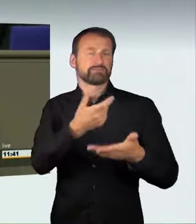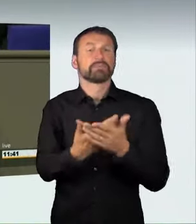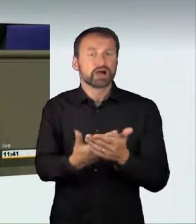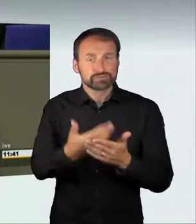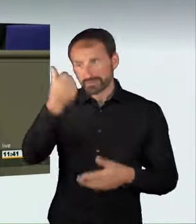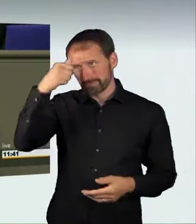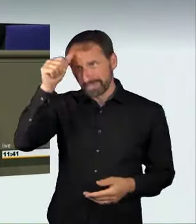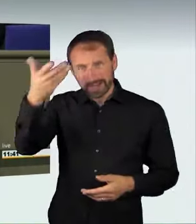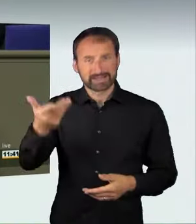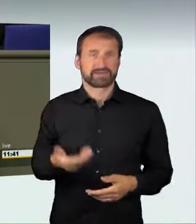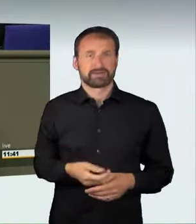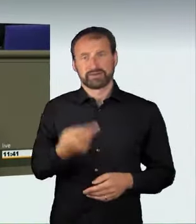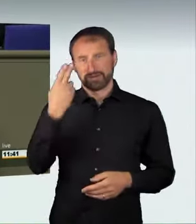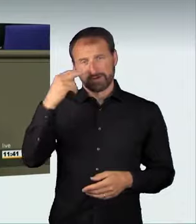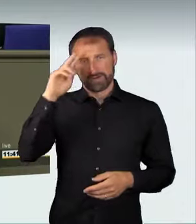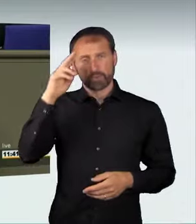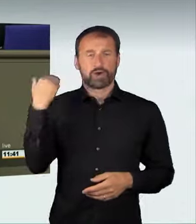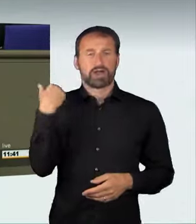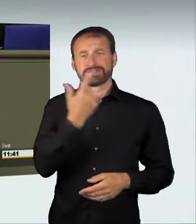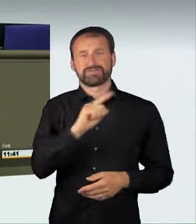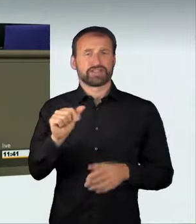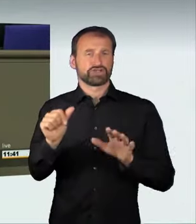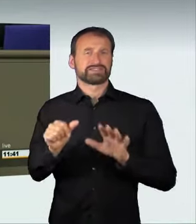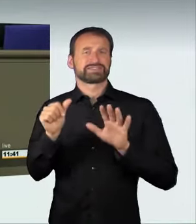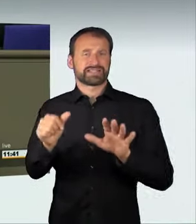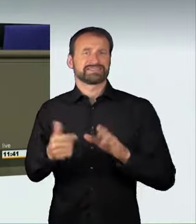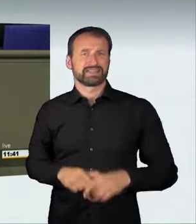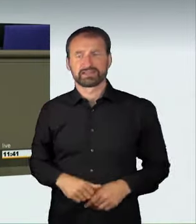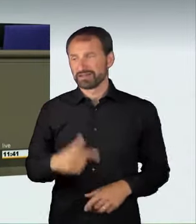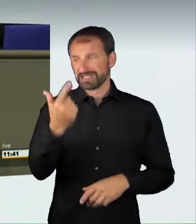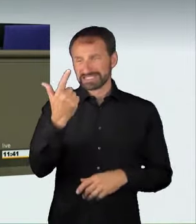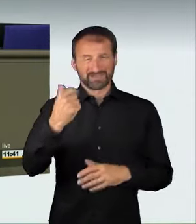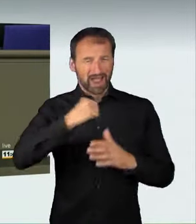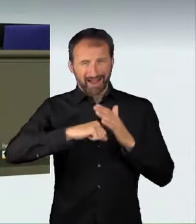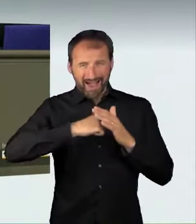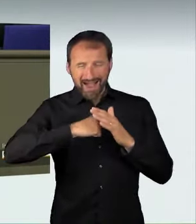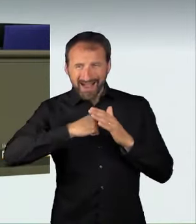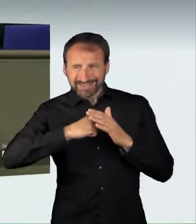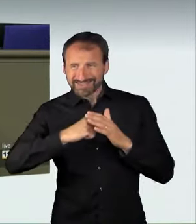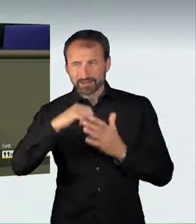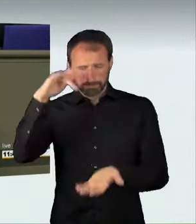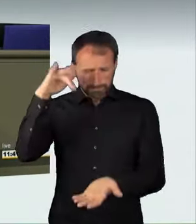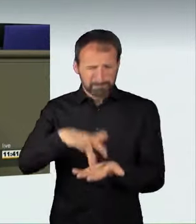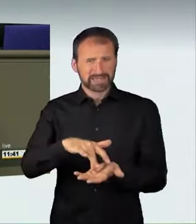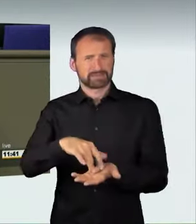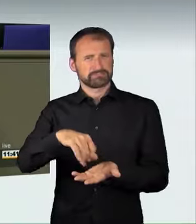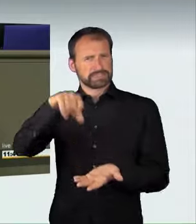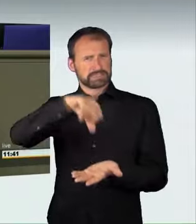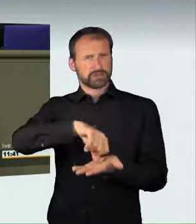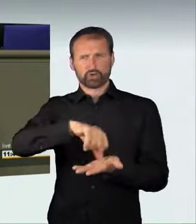Im Februar 2016 lieferten sich zwei Raser mitten im Zentrum von Berlin